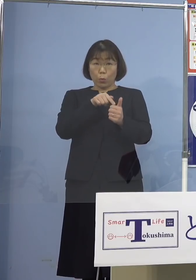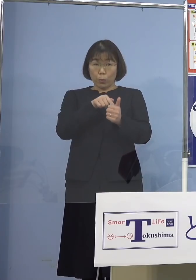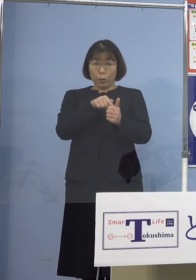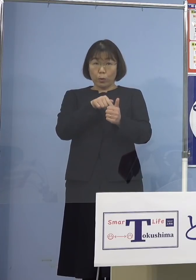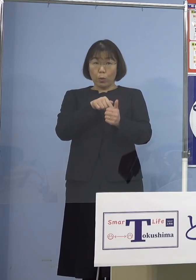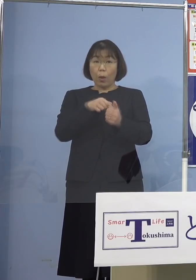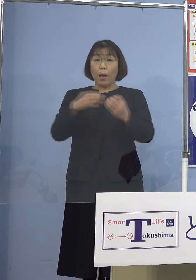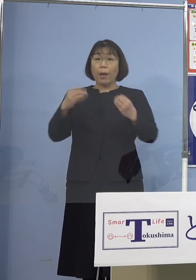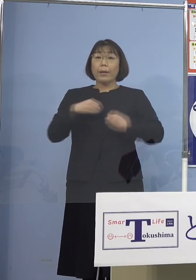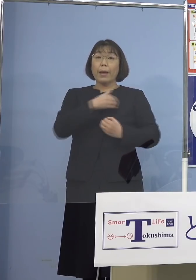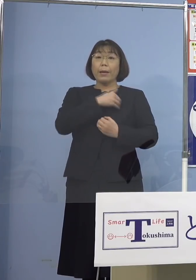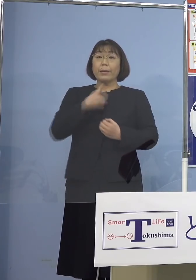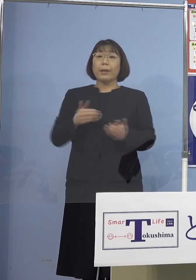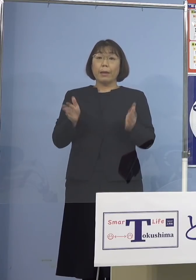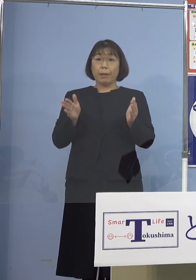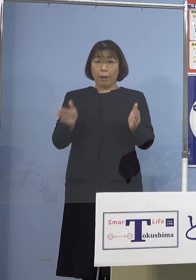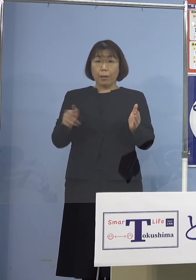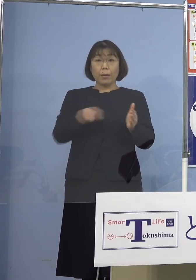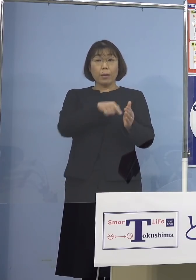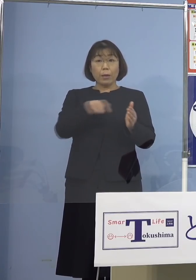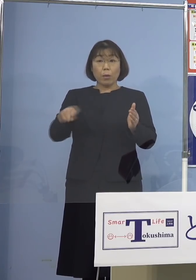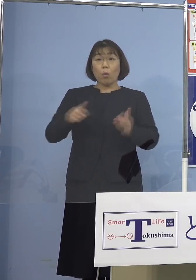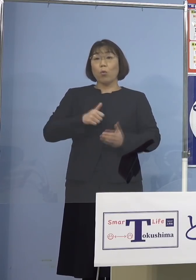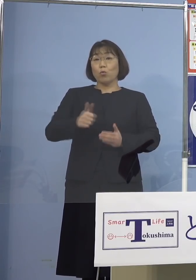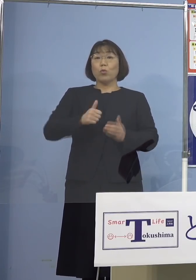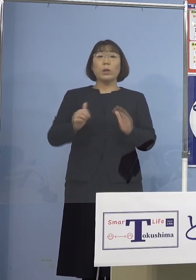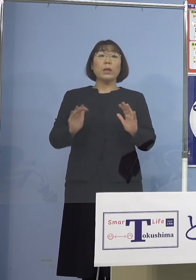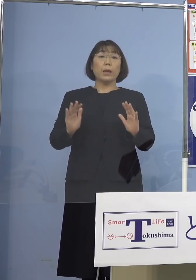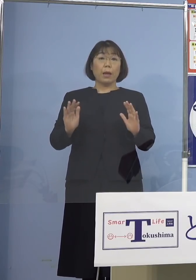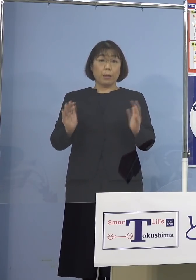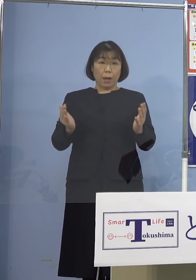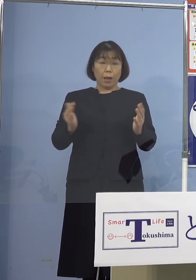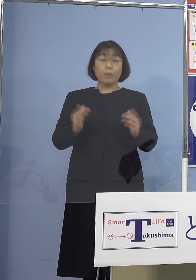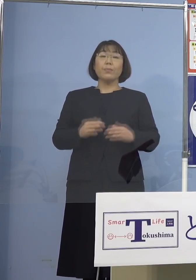感染可能期間中に 勤務しておらないことから